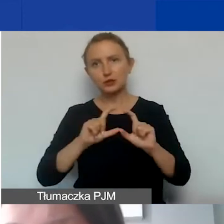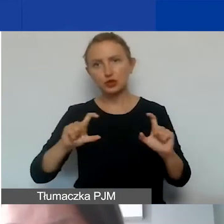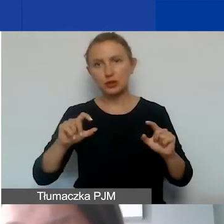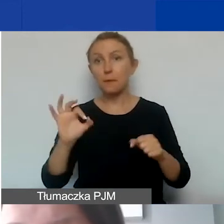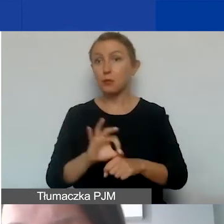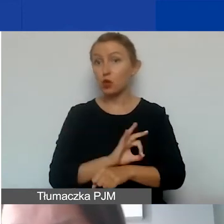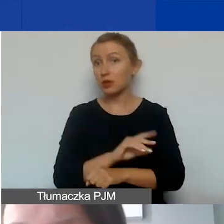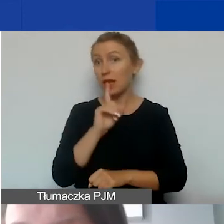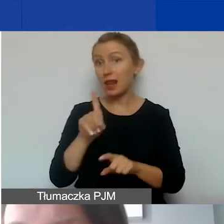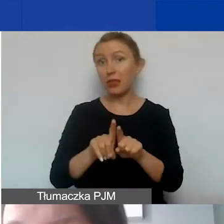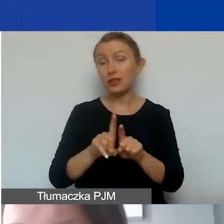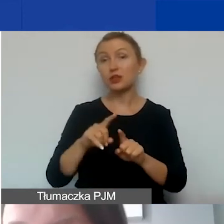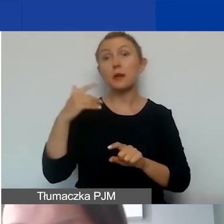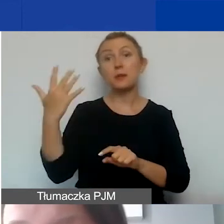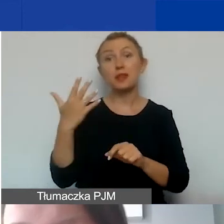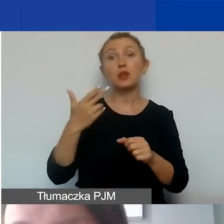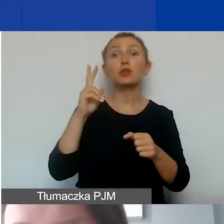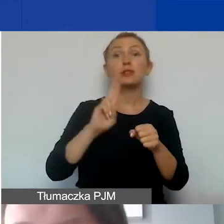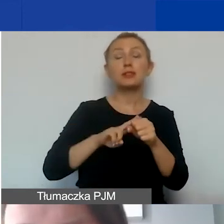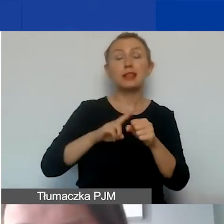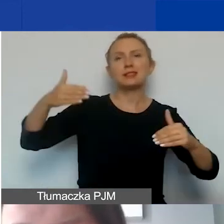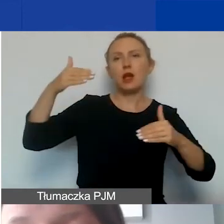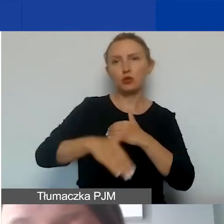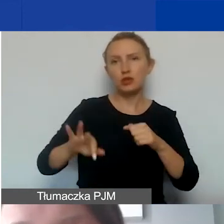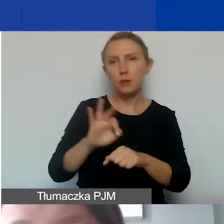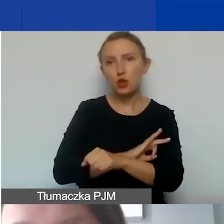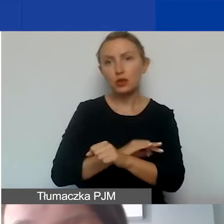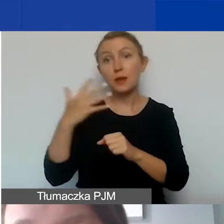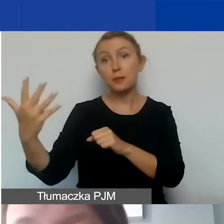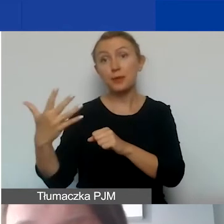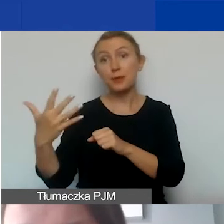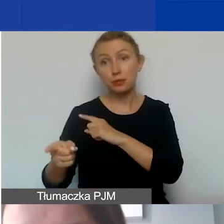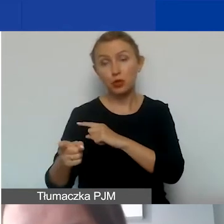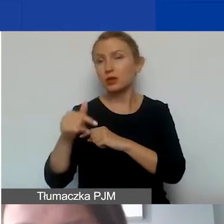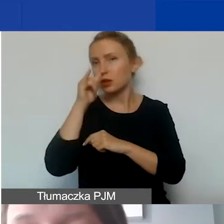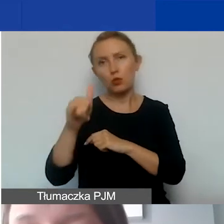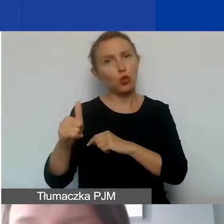ale także pięć lat od daty zakończenia realizacji projektu i nie będą mogły zostać przeznaczone